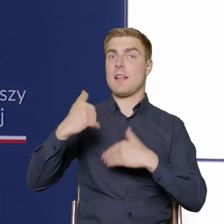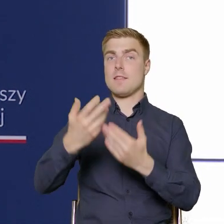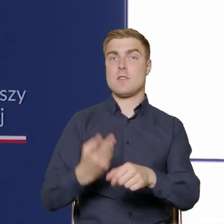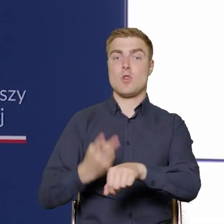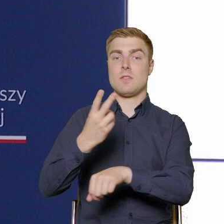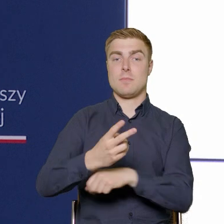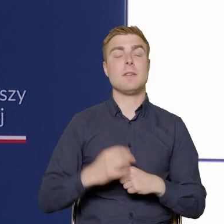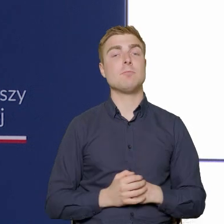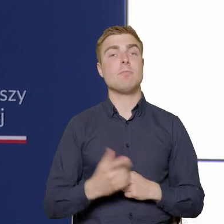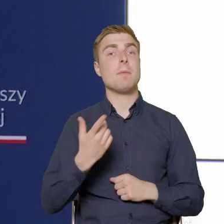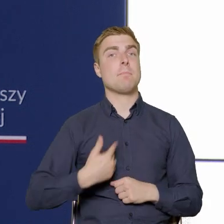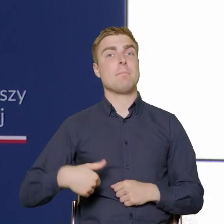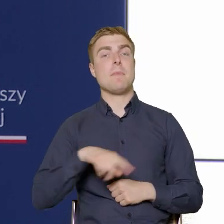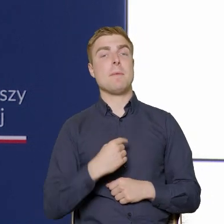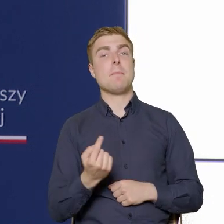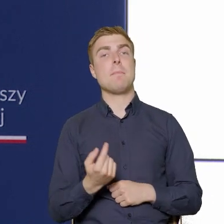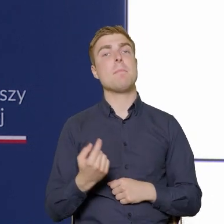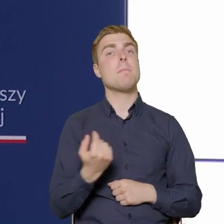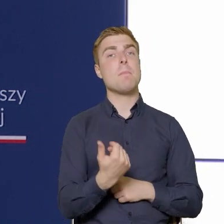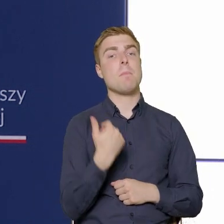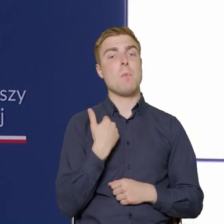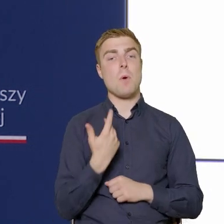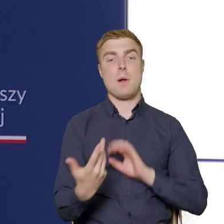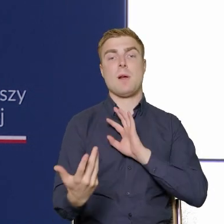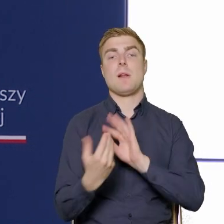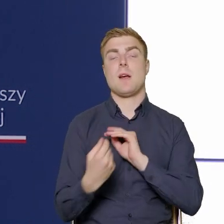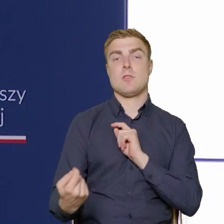Zrealizowaliśmy przy pomocy, we współpracy z naszymi beneficjentami